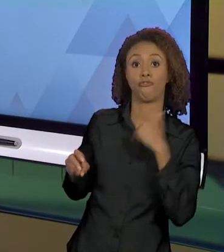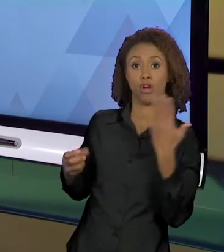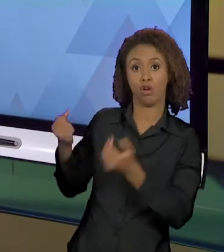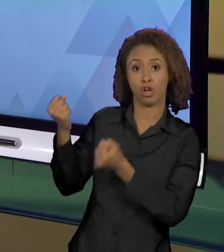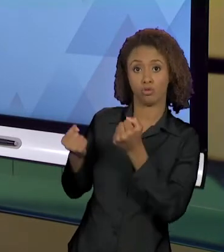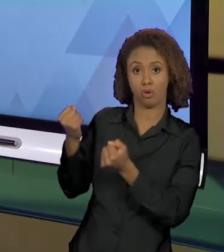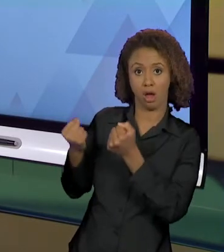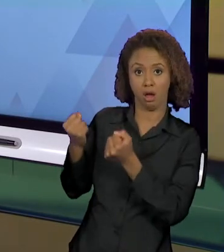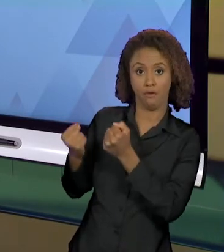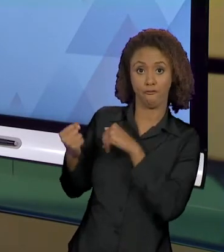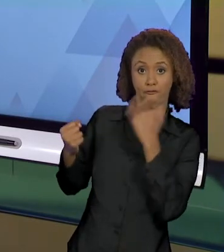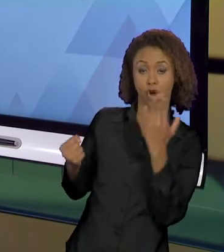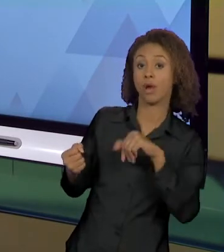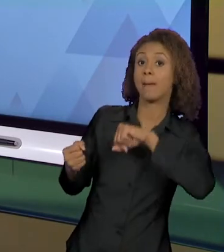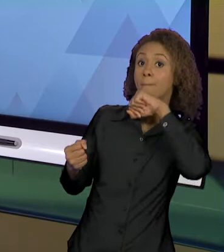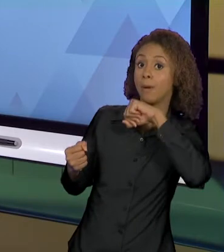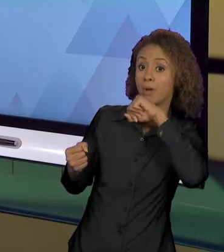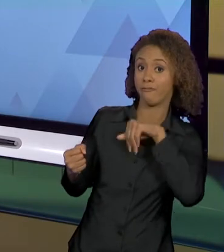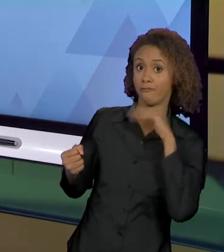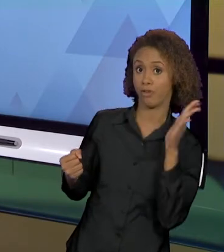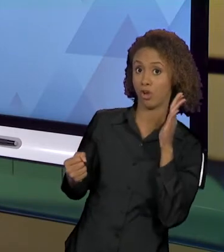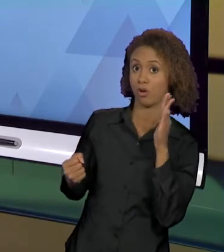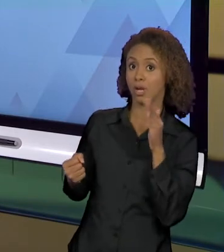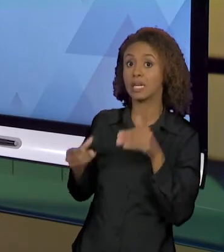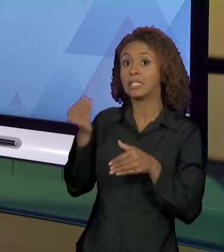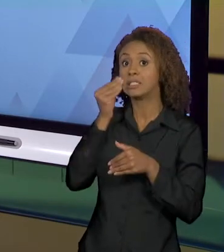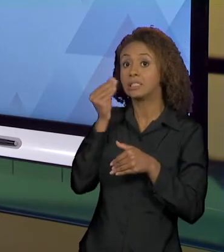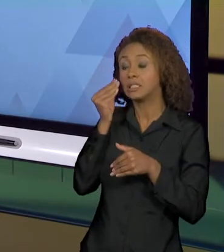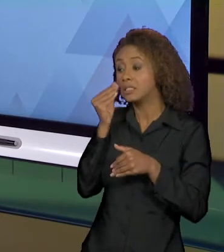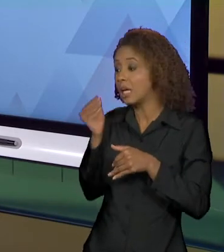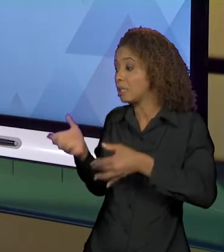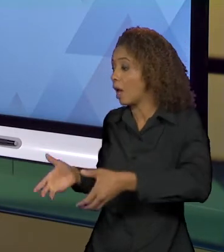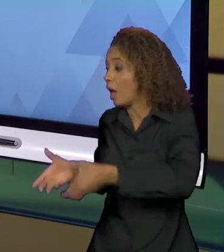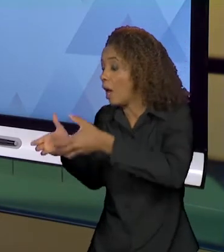COMO É QUE EU POSSO DAR DESTAQUE A CRIANÇA, FAZER